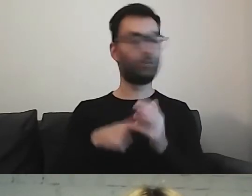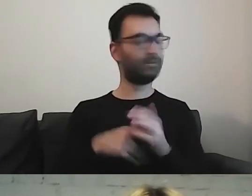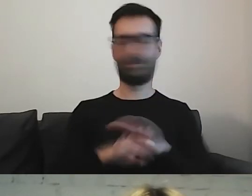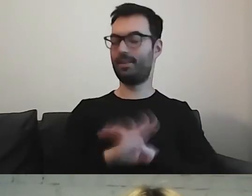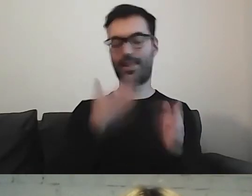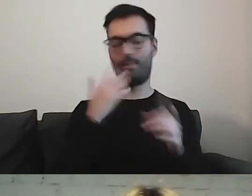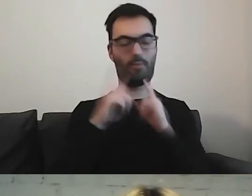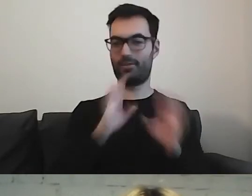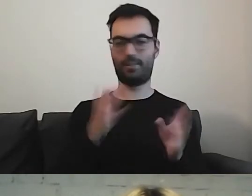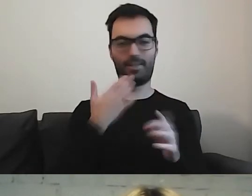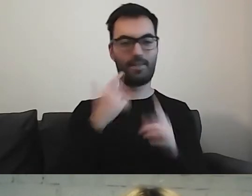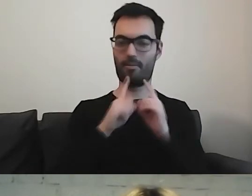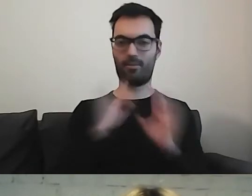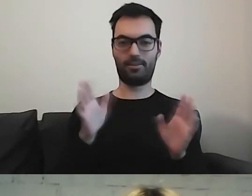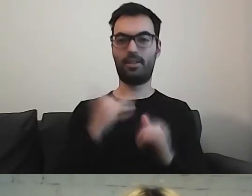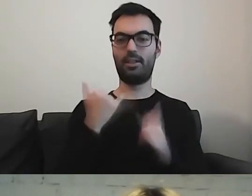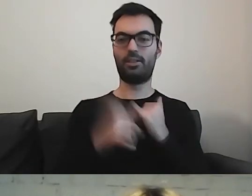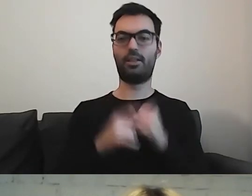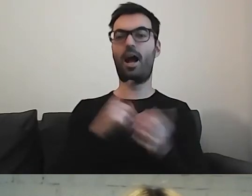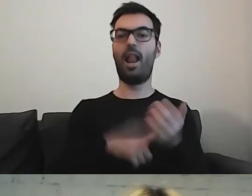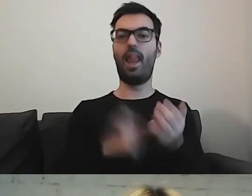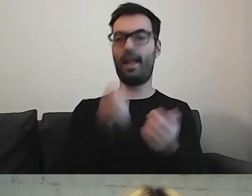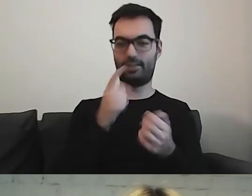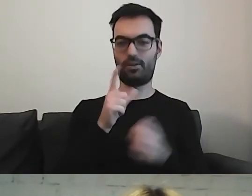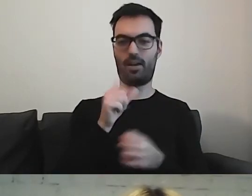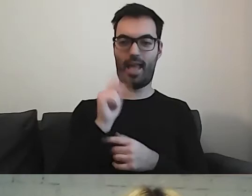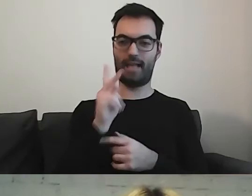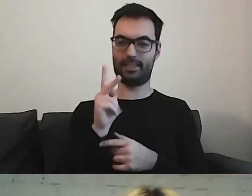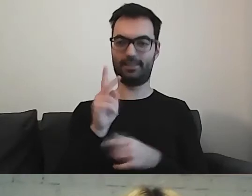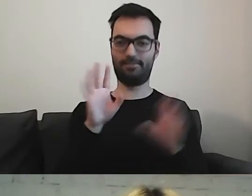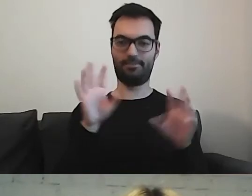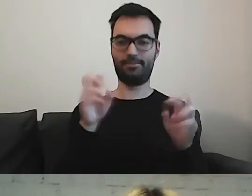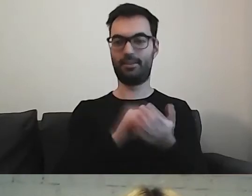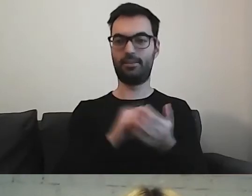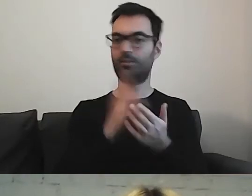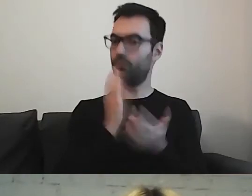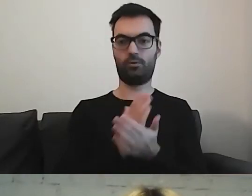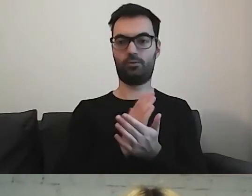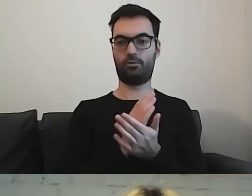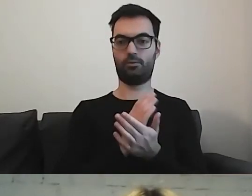Jeżeli coś jest lekiem w naszym piśmie, to pozostaje nim do końca.